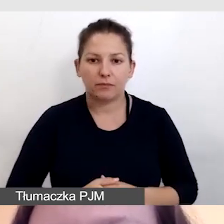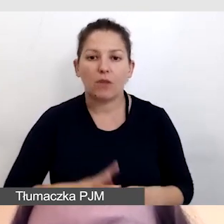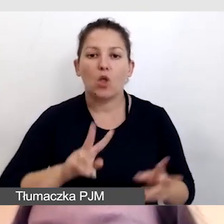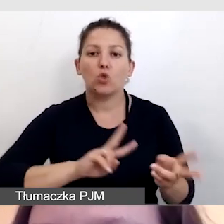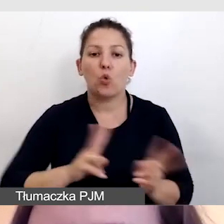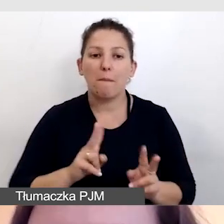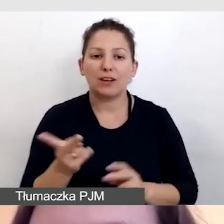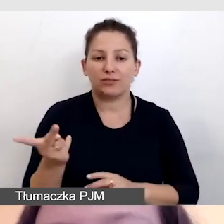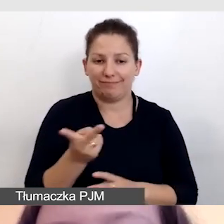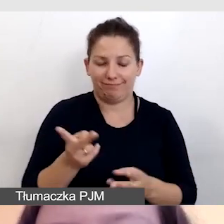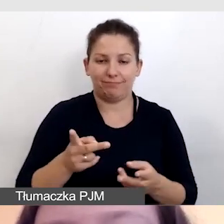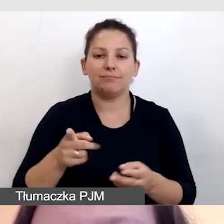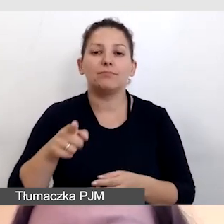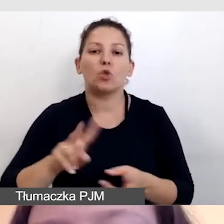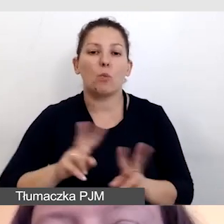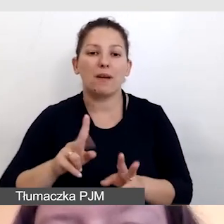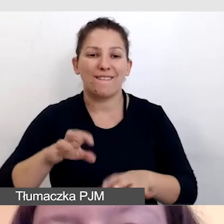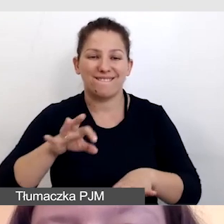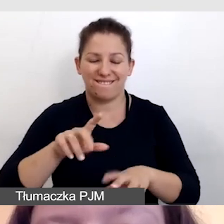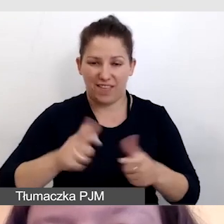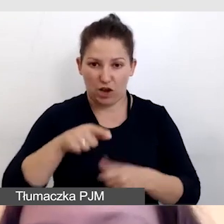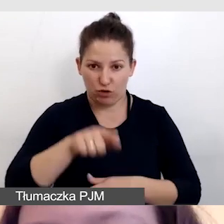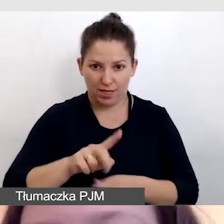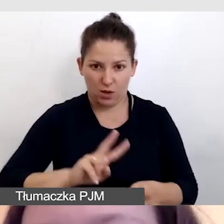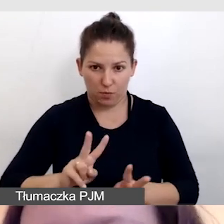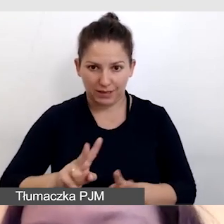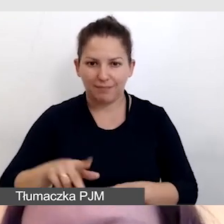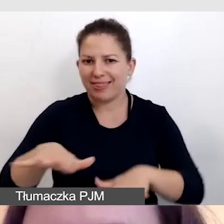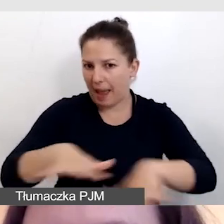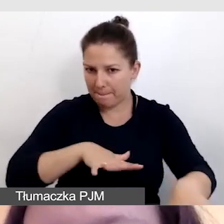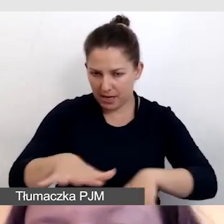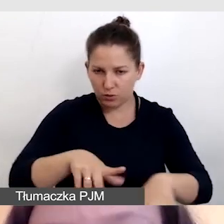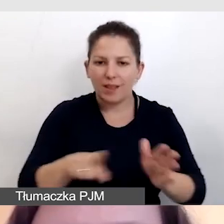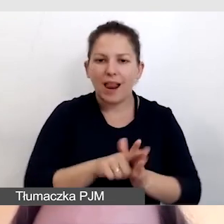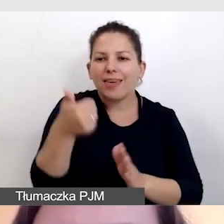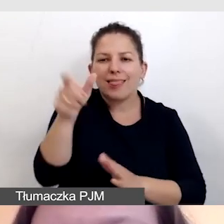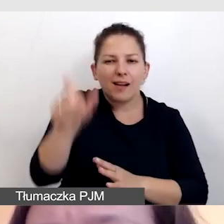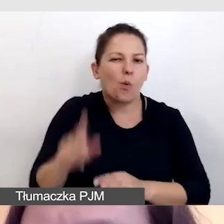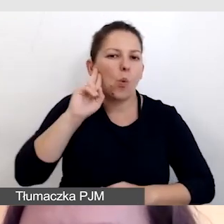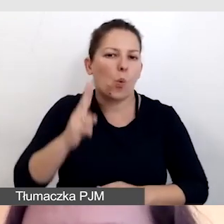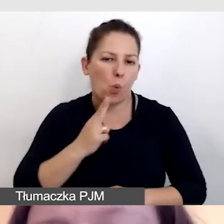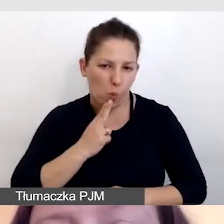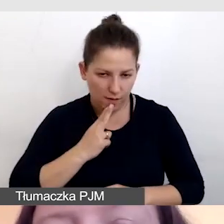które tłumaczyły wydarzenie stacjonarnie dla uczestnika, oczywiście dwie,